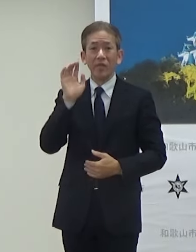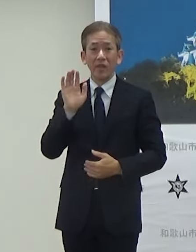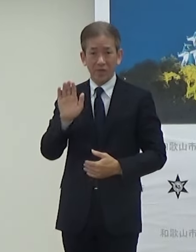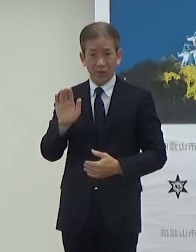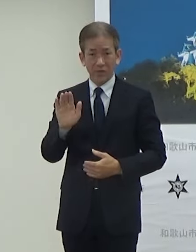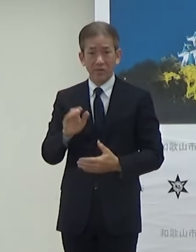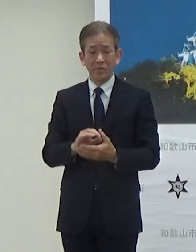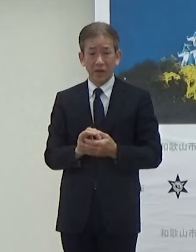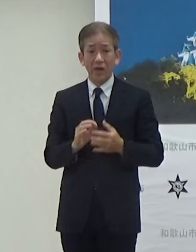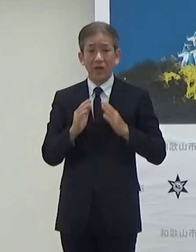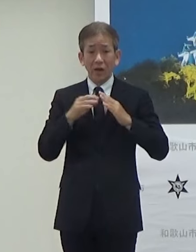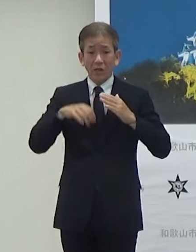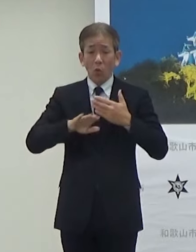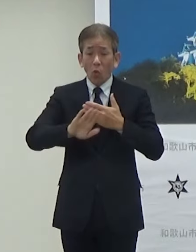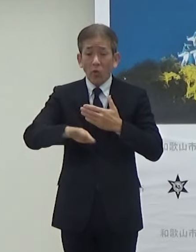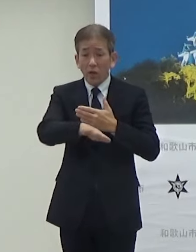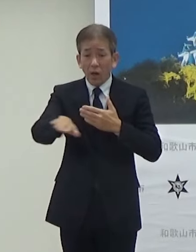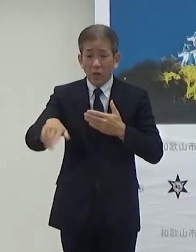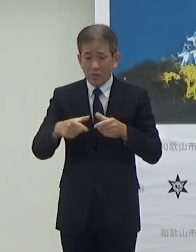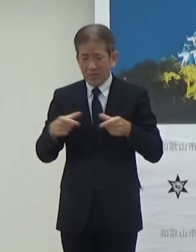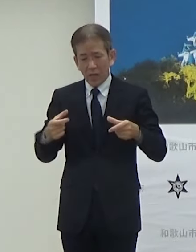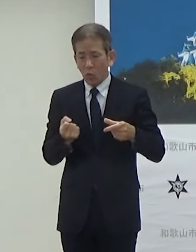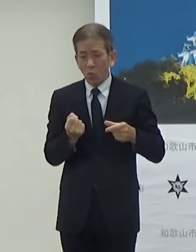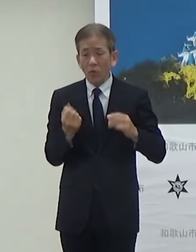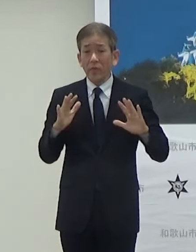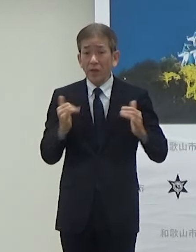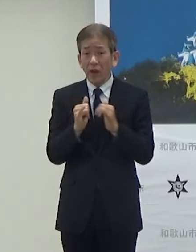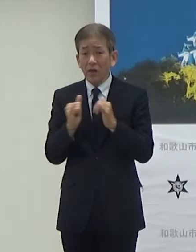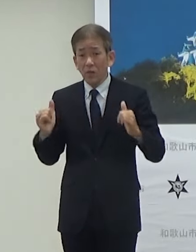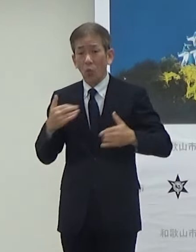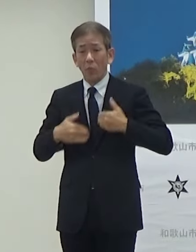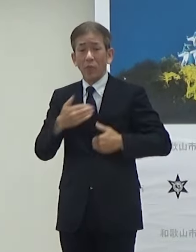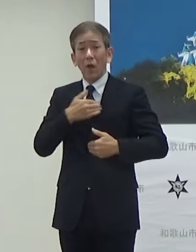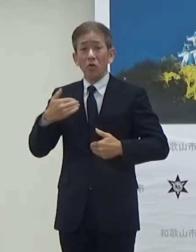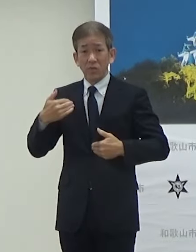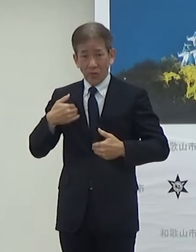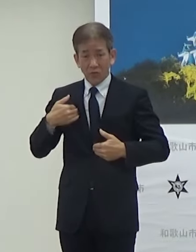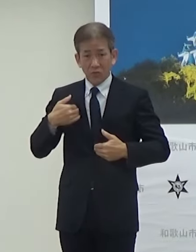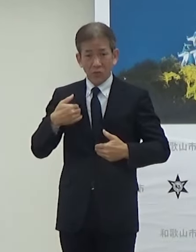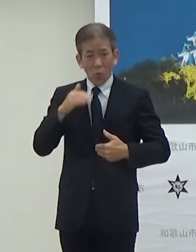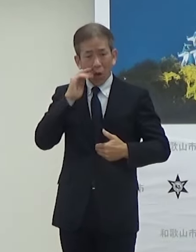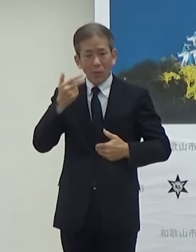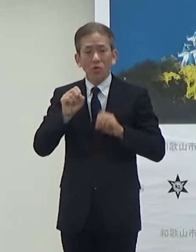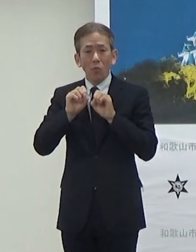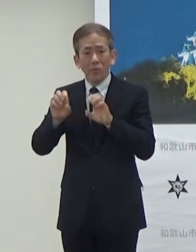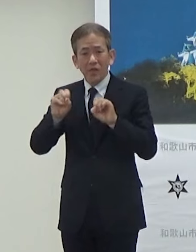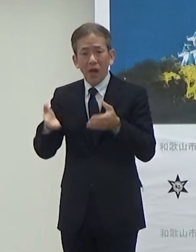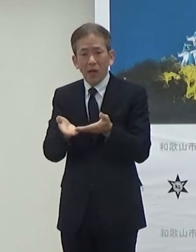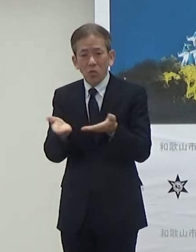会場外でもチケットを持っていない方も楽しめるような和歌山市のPRブースを設けています